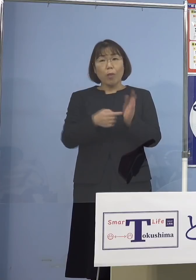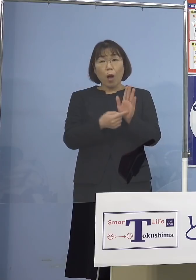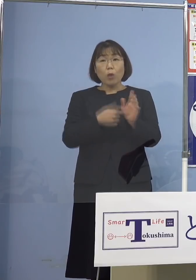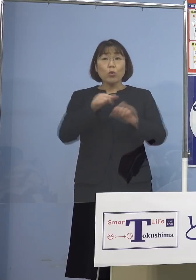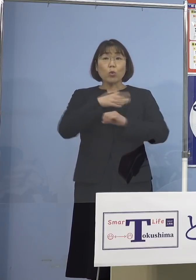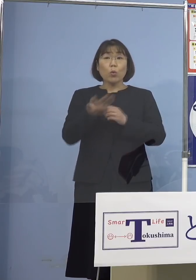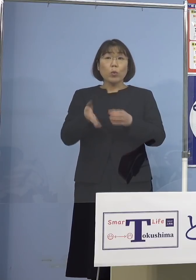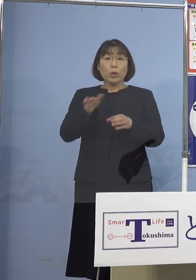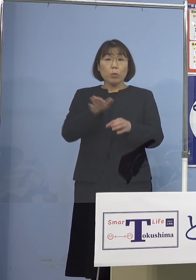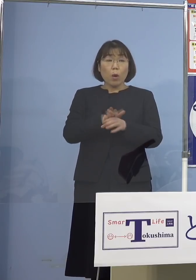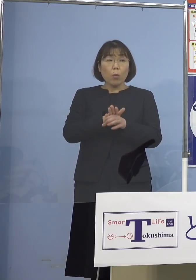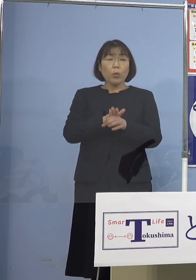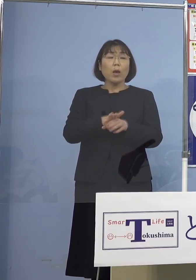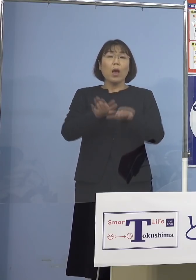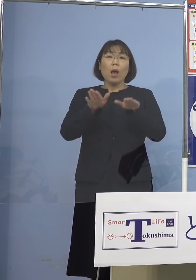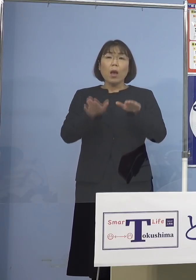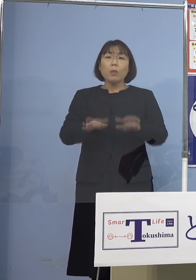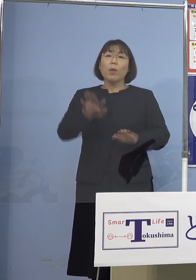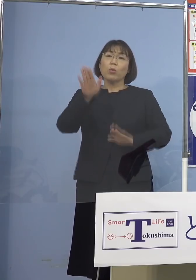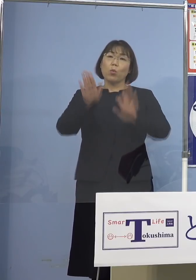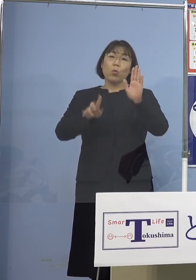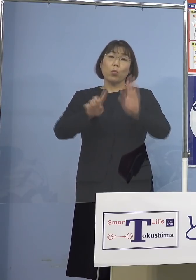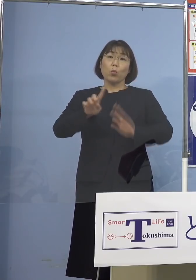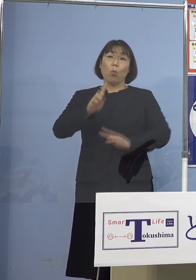このような今の状況をどのように